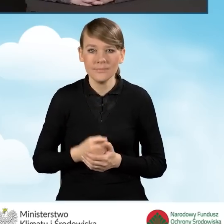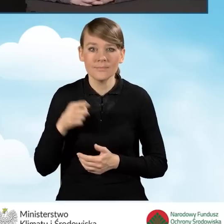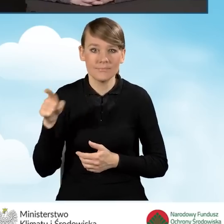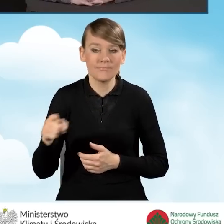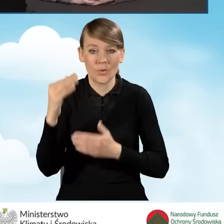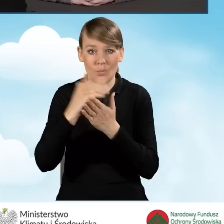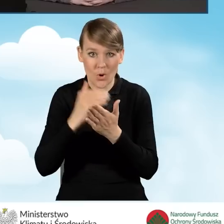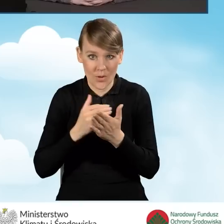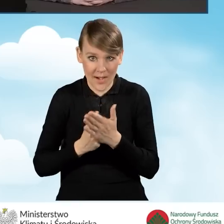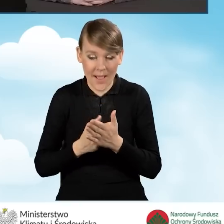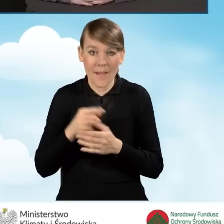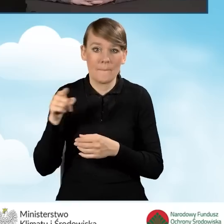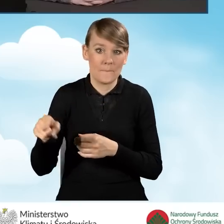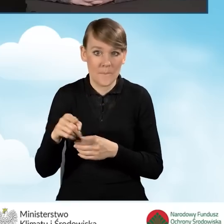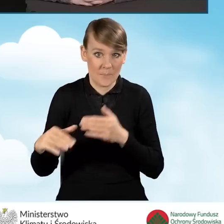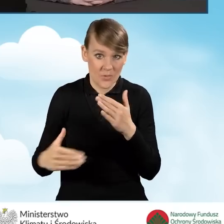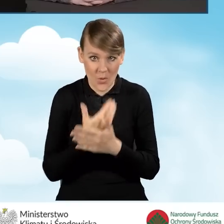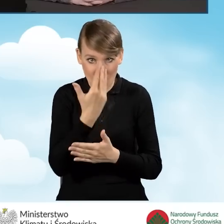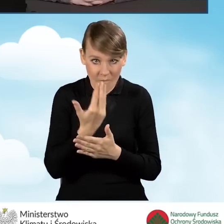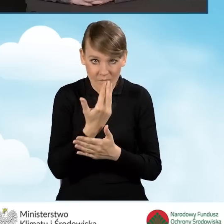została wprowadzona kompleksowa termomodernizacja,